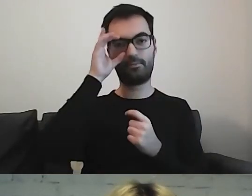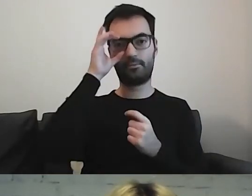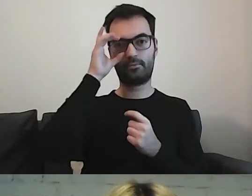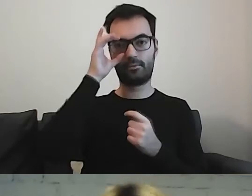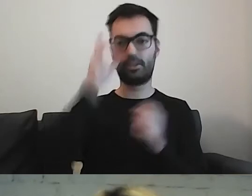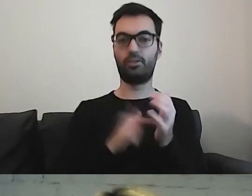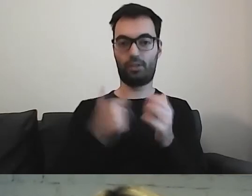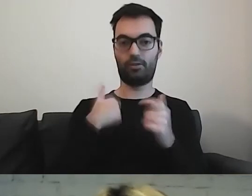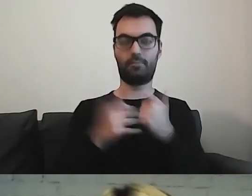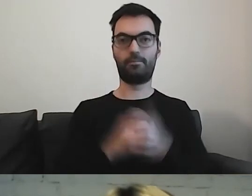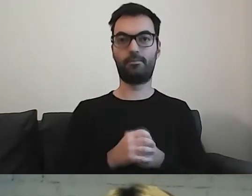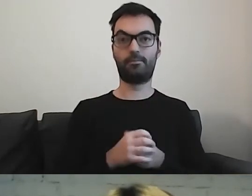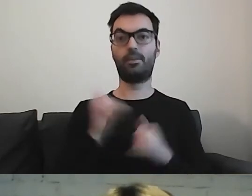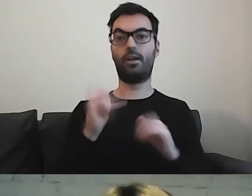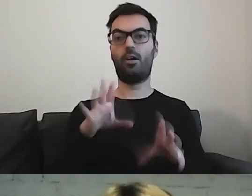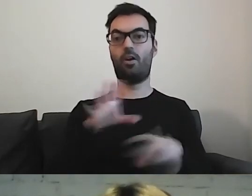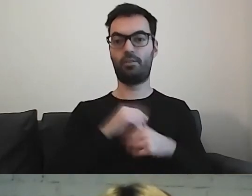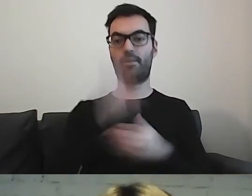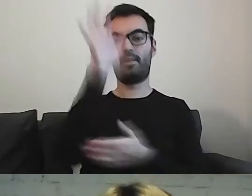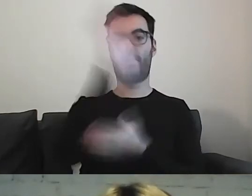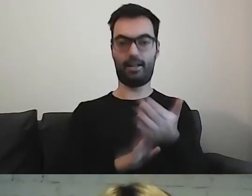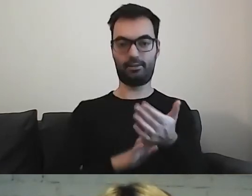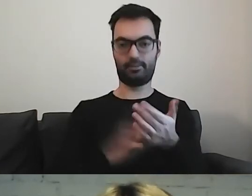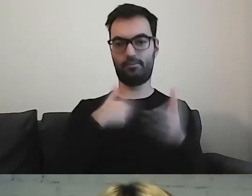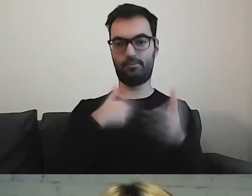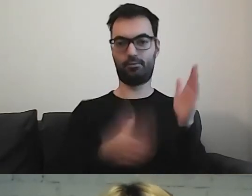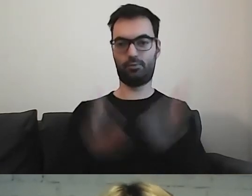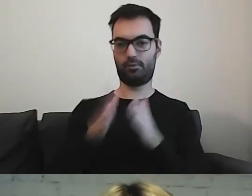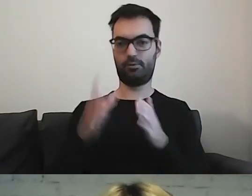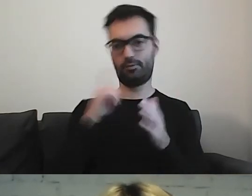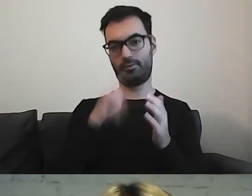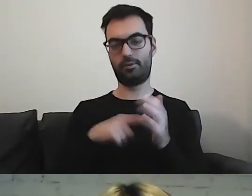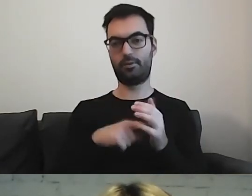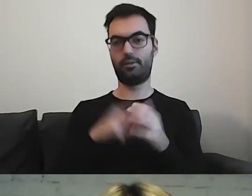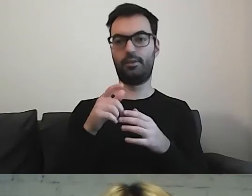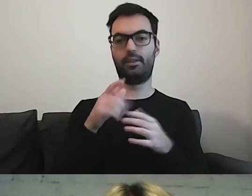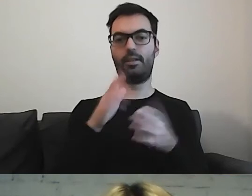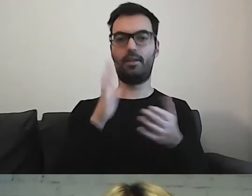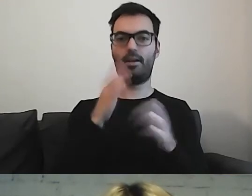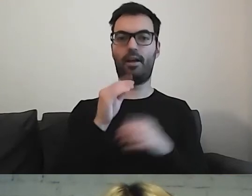Jak dostaję tekst do przygotowania w takiej formie tekstu łatwego,